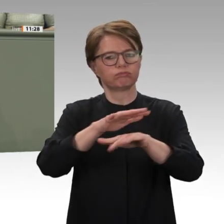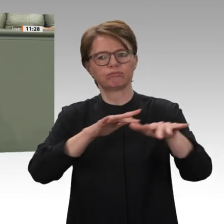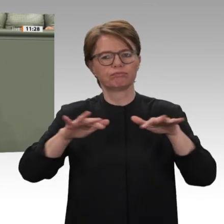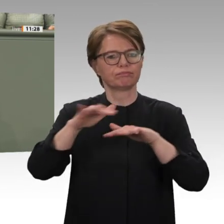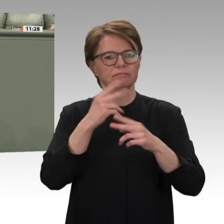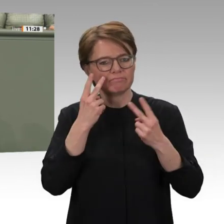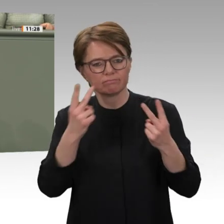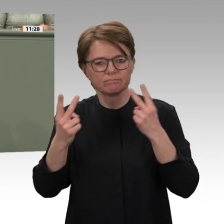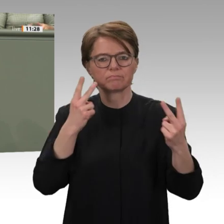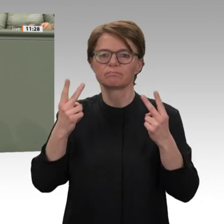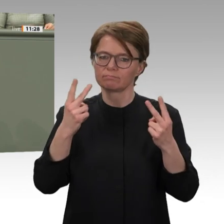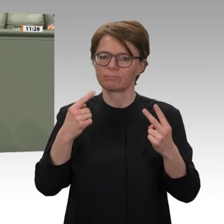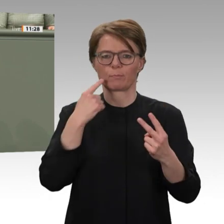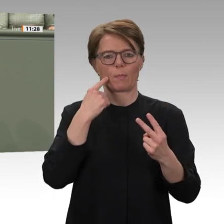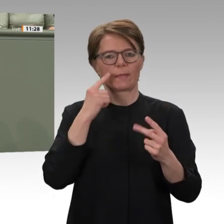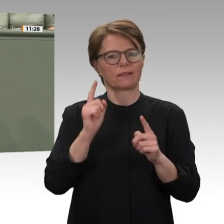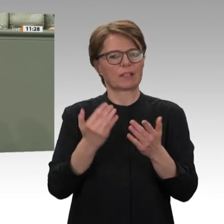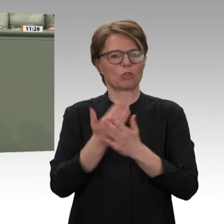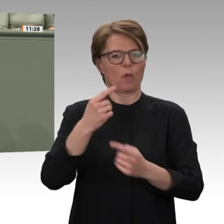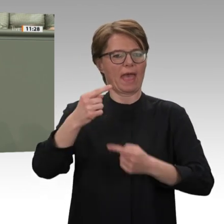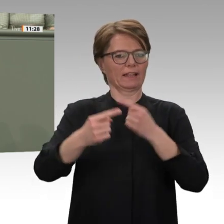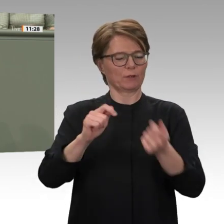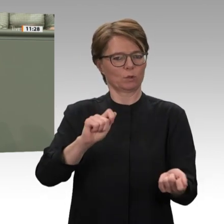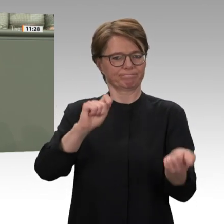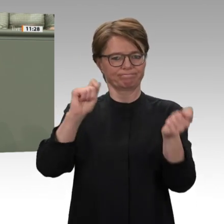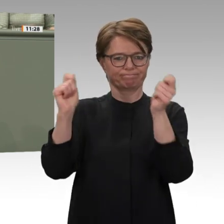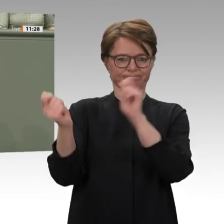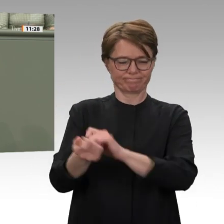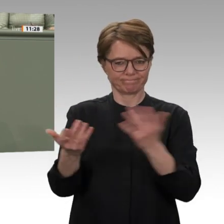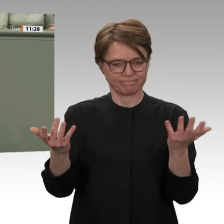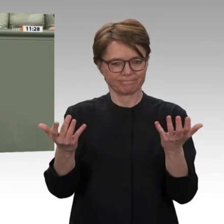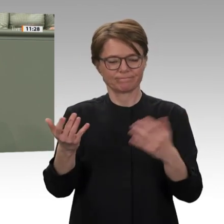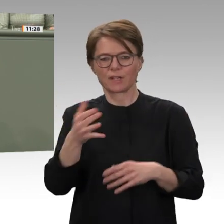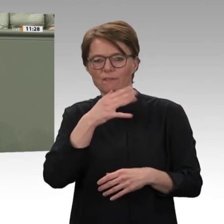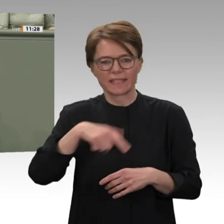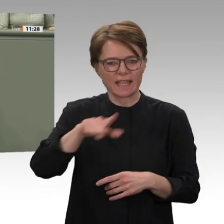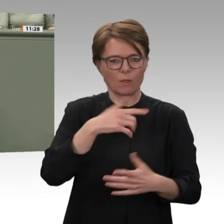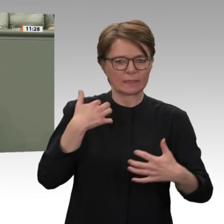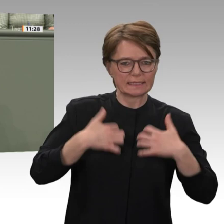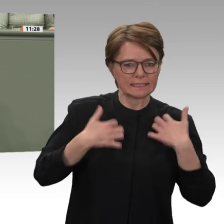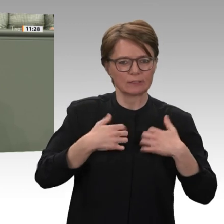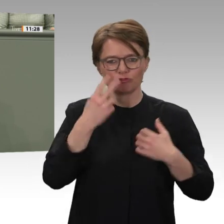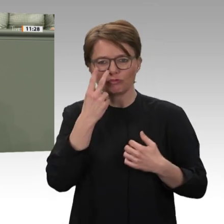gebannt und voller Hoffnung auf das sudanesische Modell. Zur Wahrheit gehört aber auch,